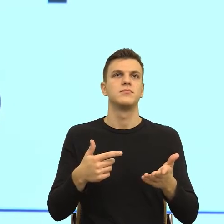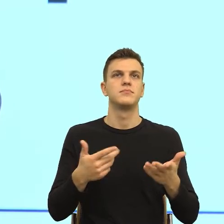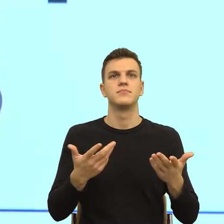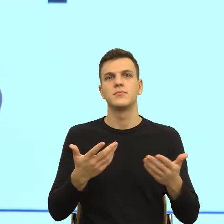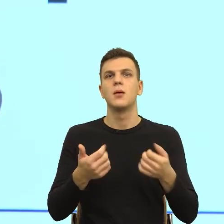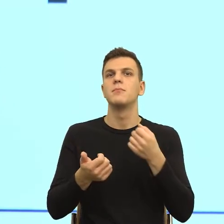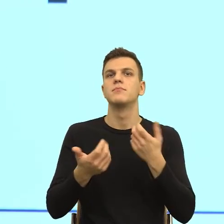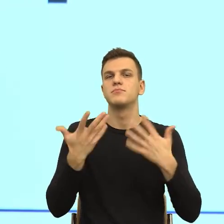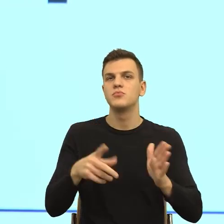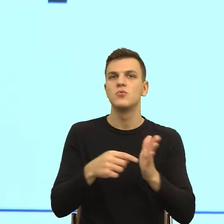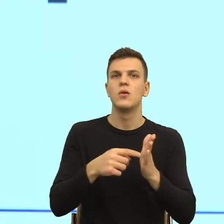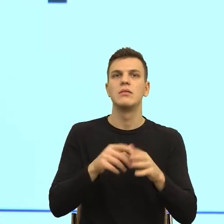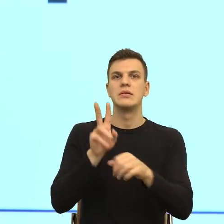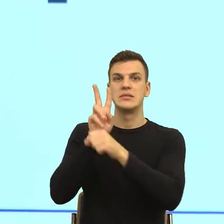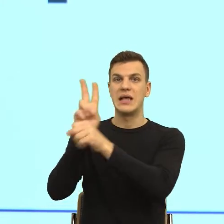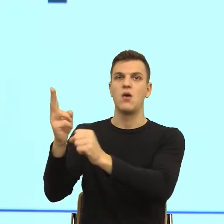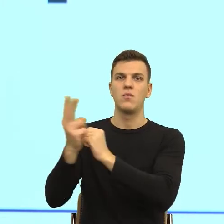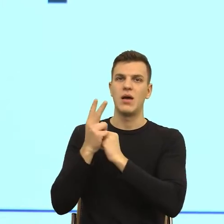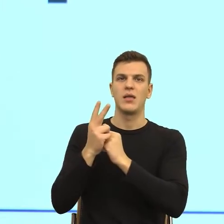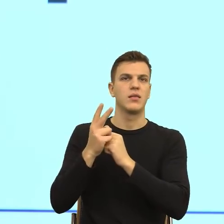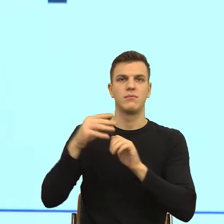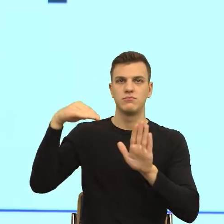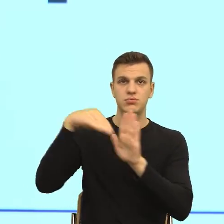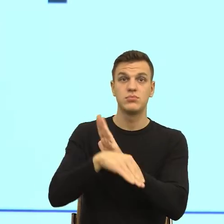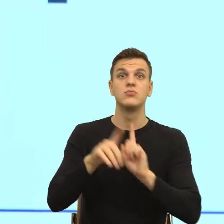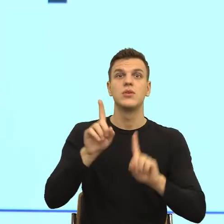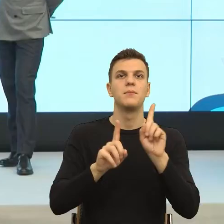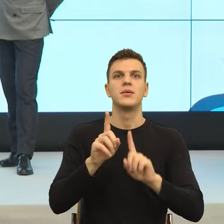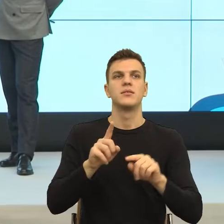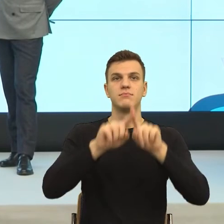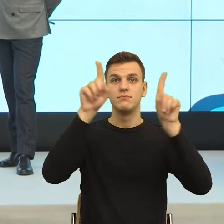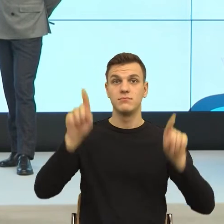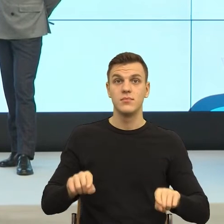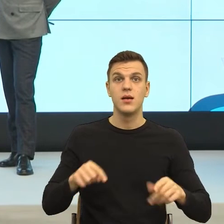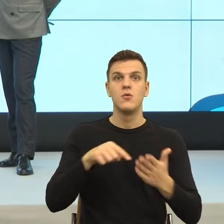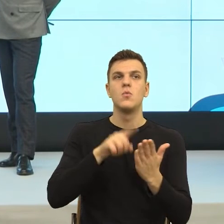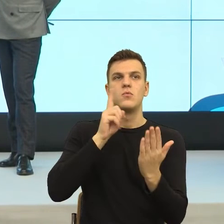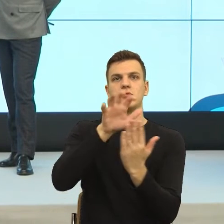musi być podparty bardzo często, wieloma, wieloma podstawami, bo inaczej mamy takie wrażenie, że...